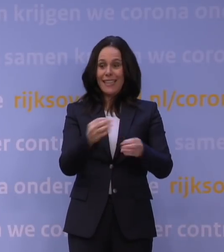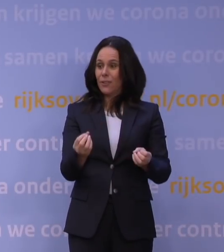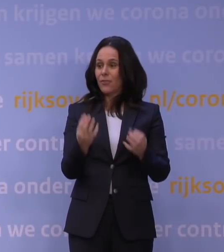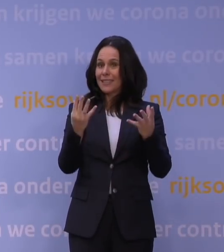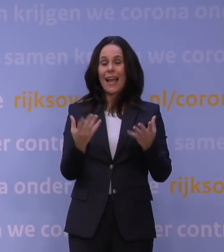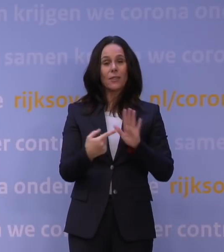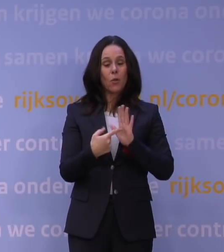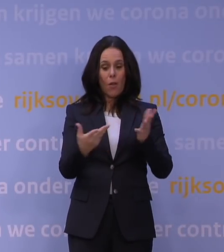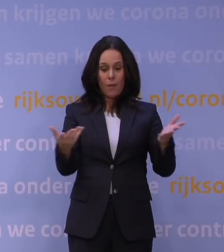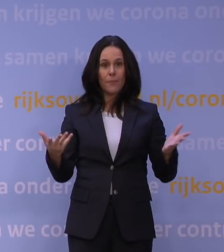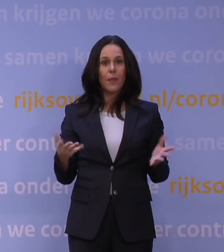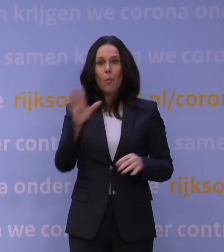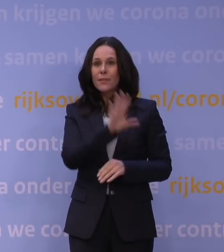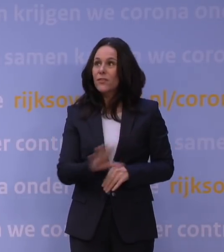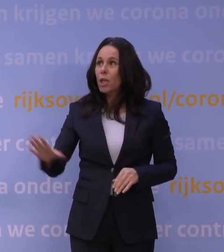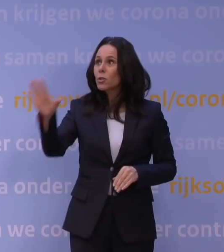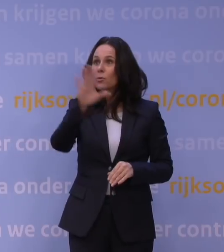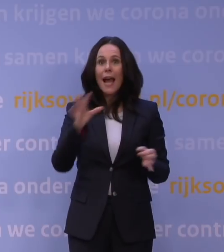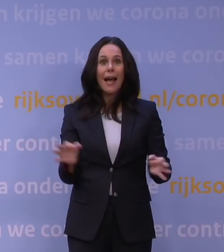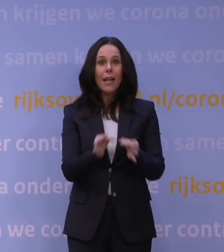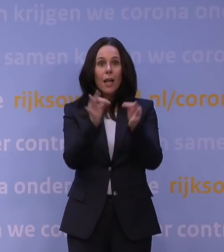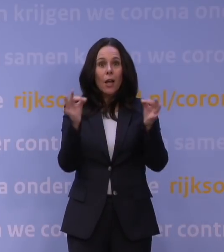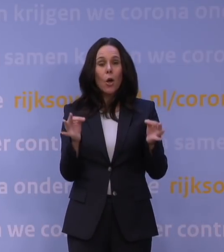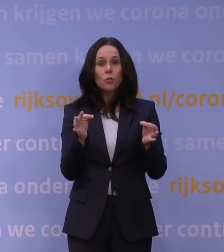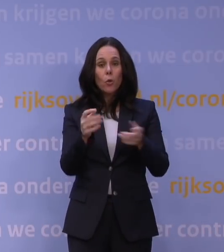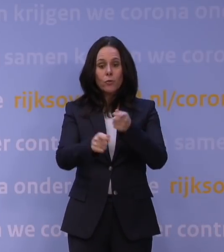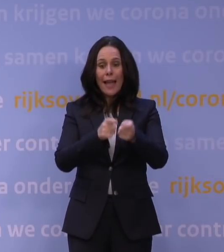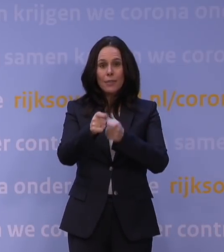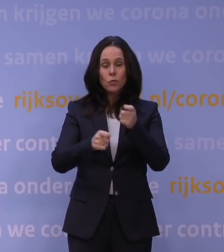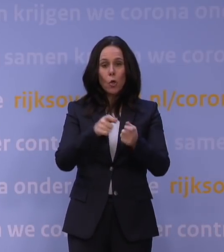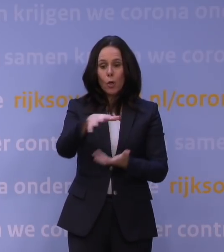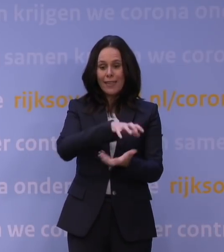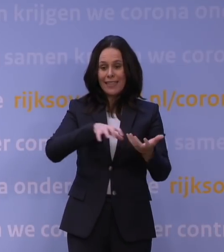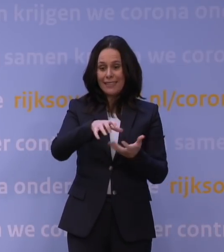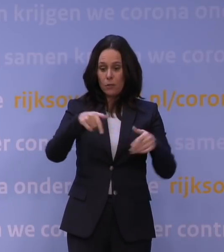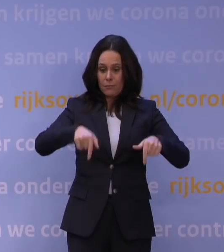of een nationale gezondheidszorgcrisis als corona, dat je niet altijd alles weet.